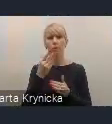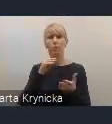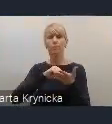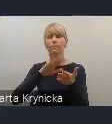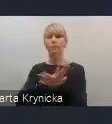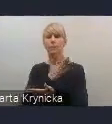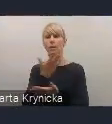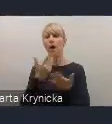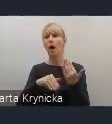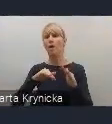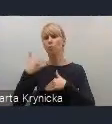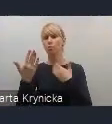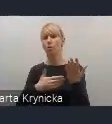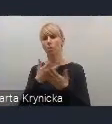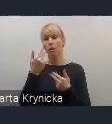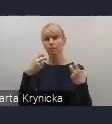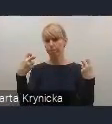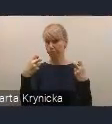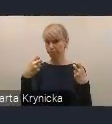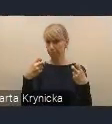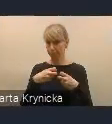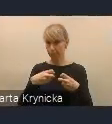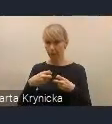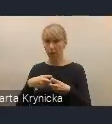Równolegle z trwającymi konsultacjami społecznymi